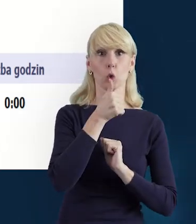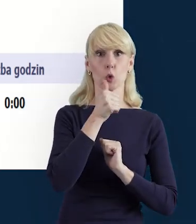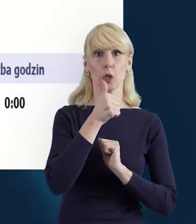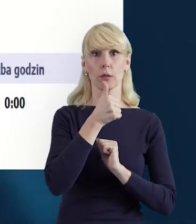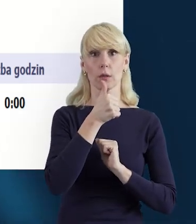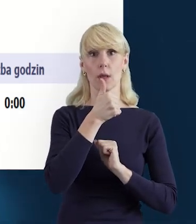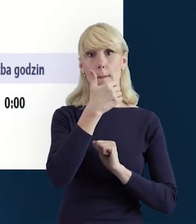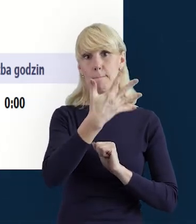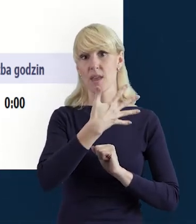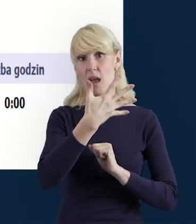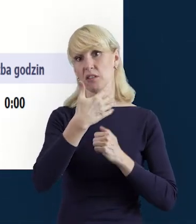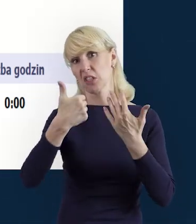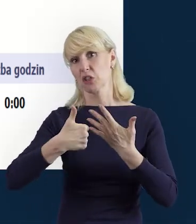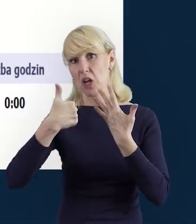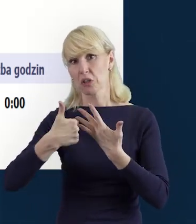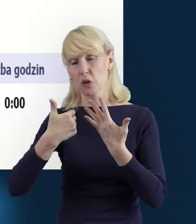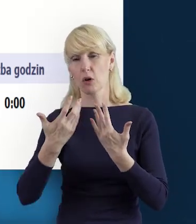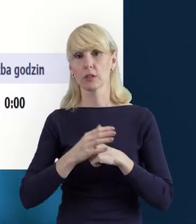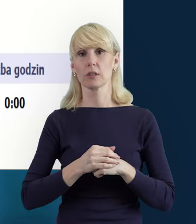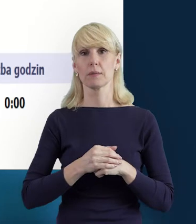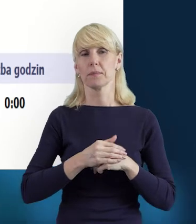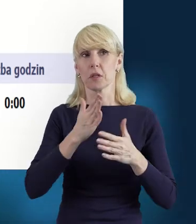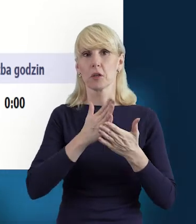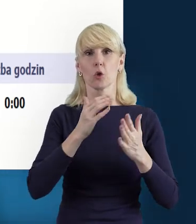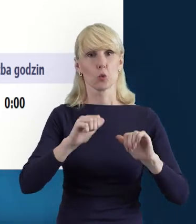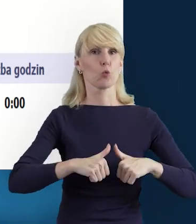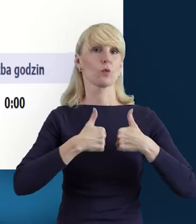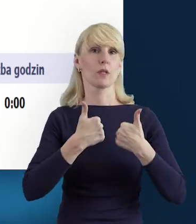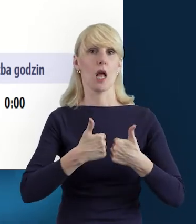Wszystko to zależy od ustalonego zaangażowania w projekt.